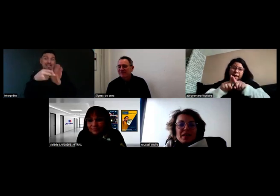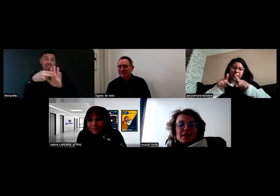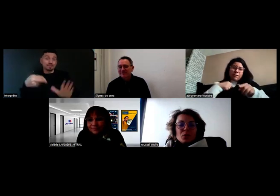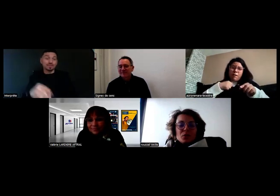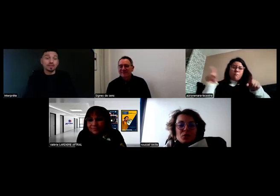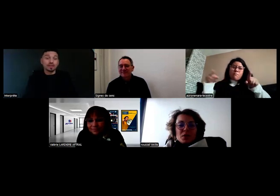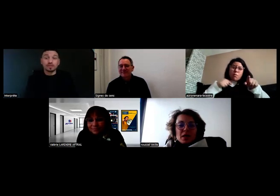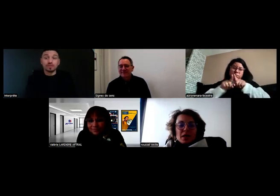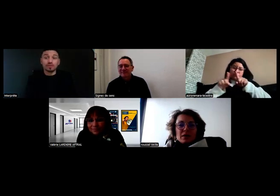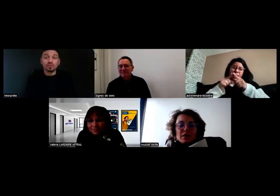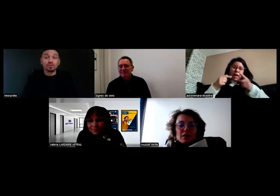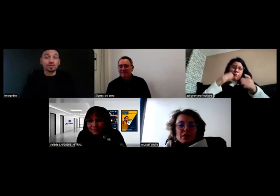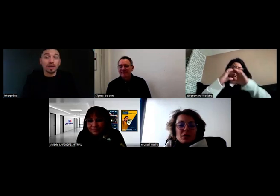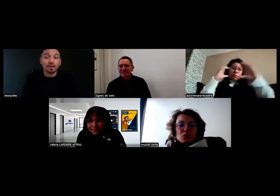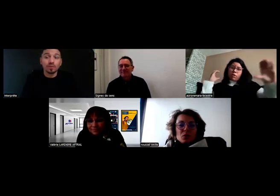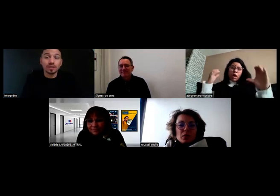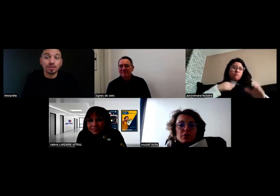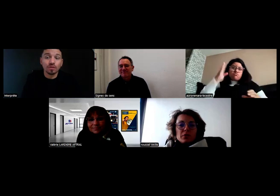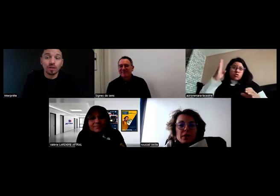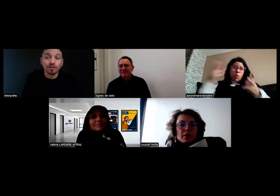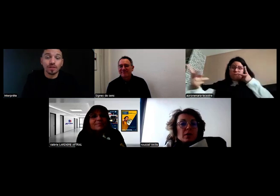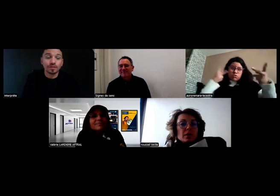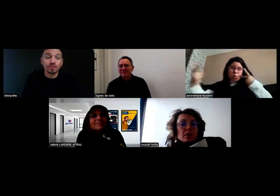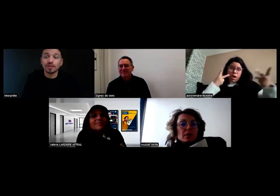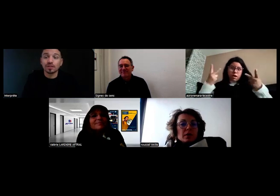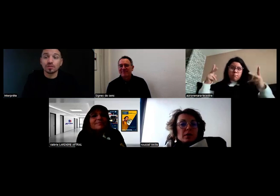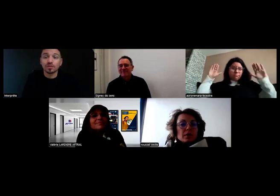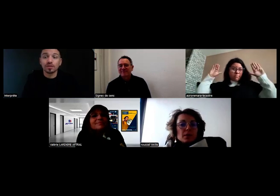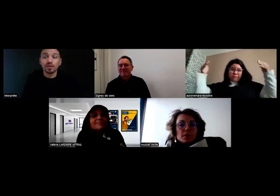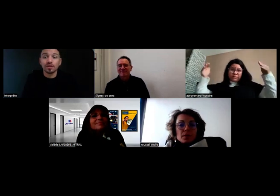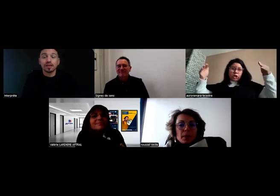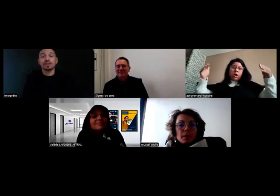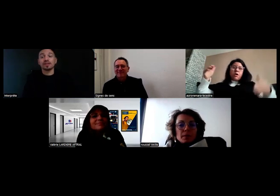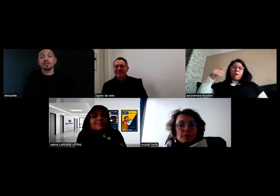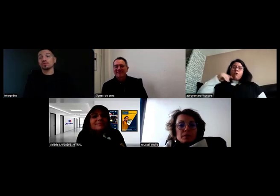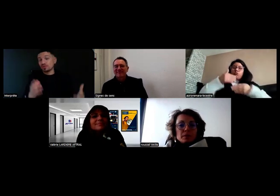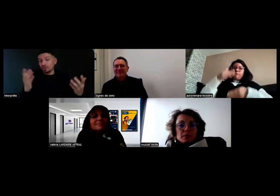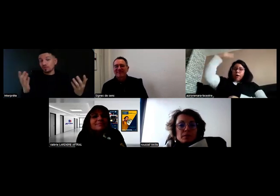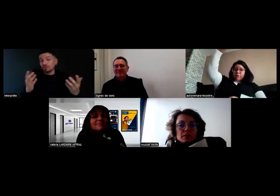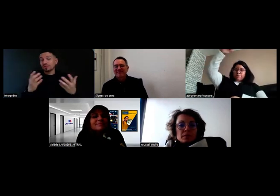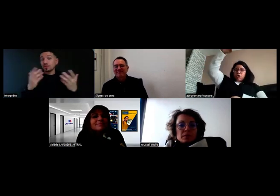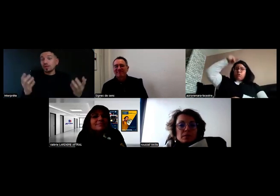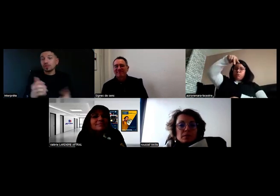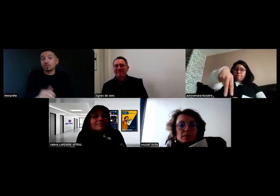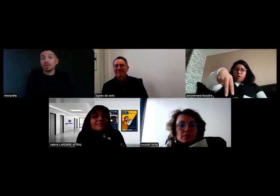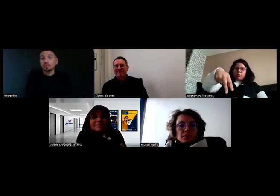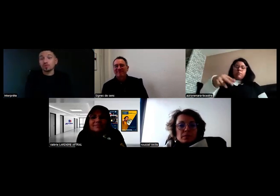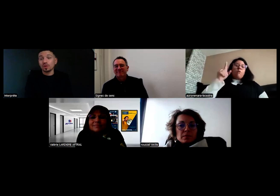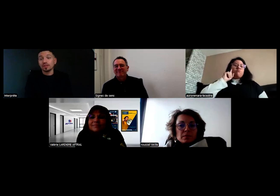Et en plus de ça, nous, on a fait... Effectivement dit Aurore, c'est des choses visuelles dont on a besoin.